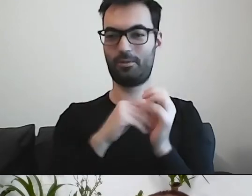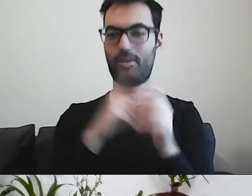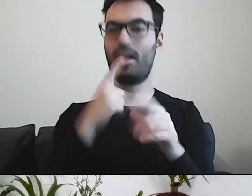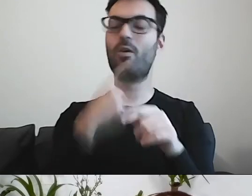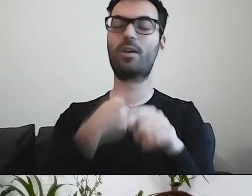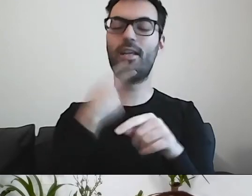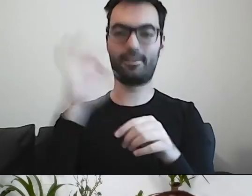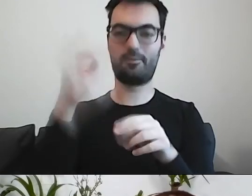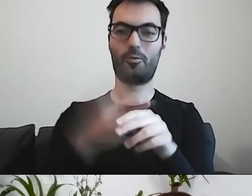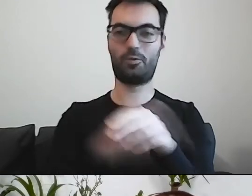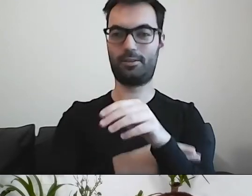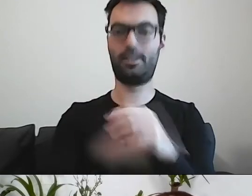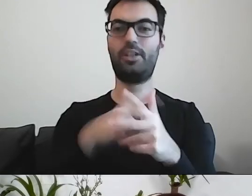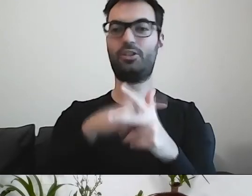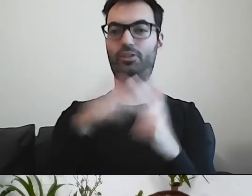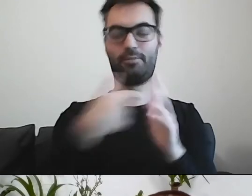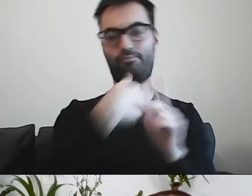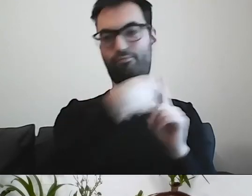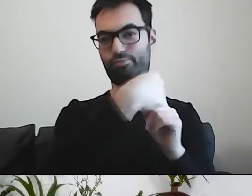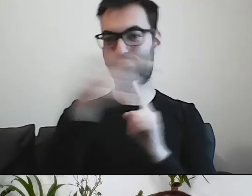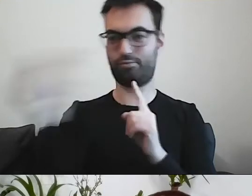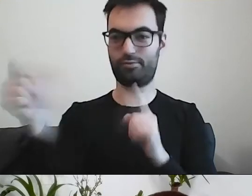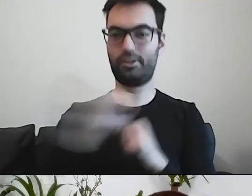Rozesłano to do wielu ludzi, do trzech grup kontrolnych.